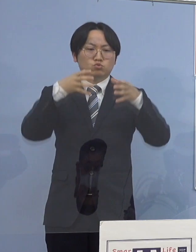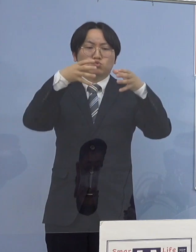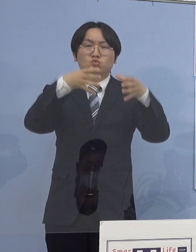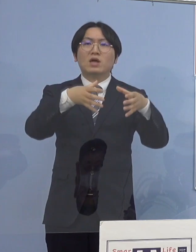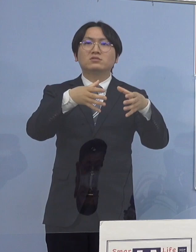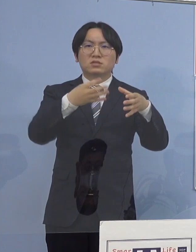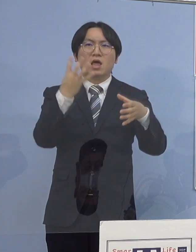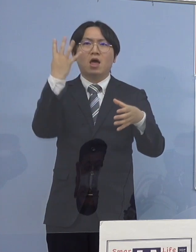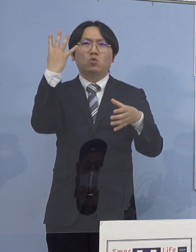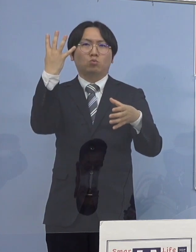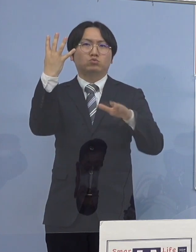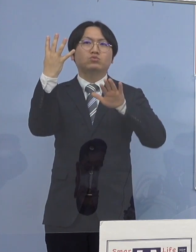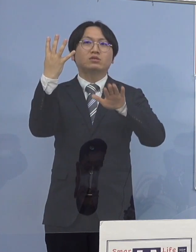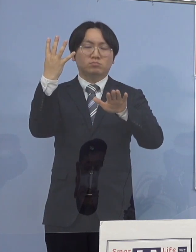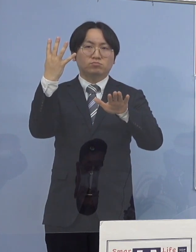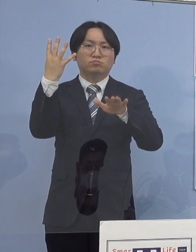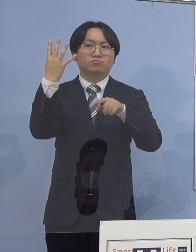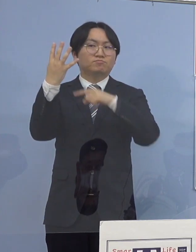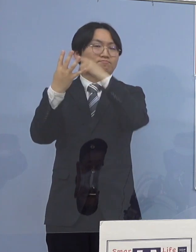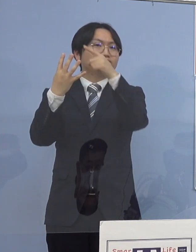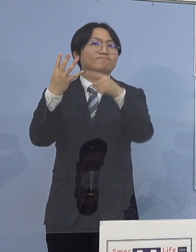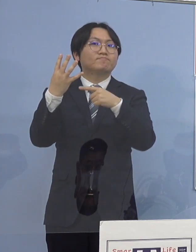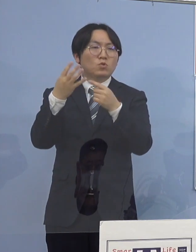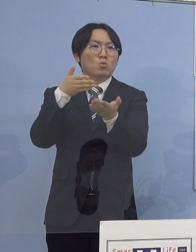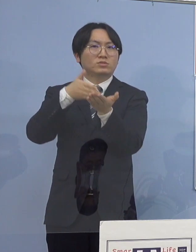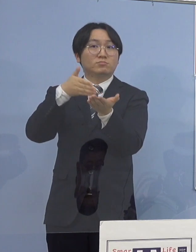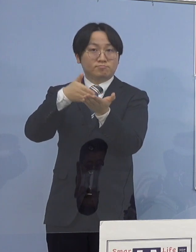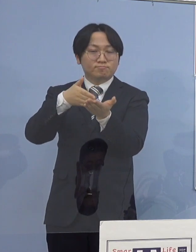以下ご説明を申し上げて参ります